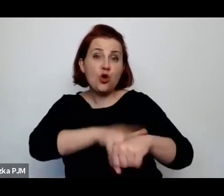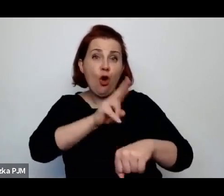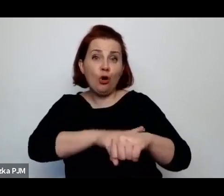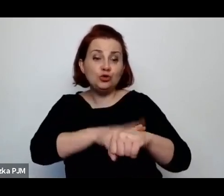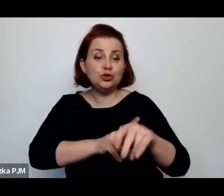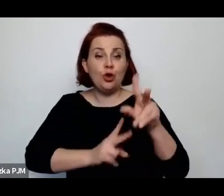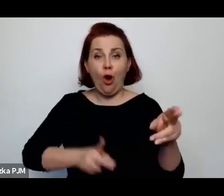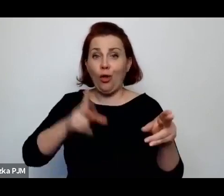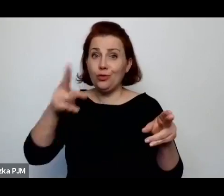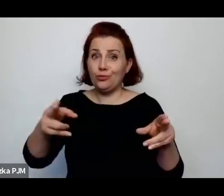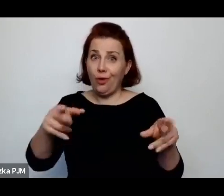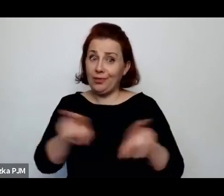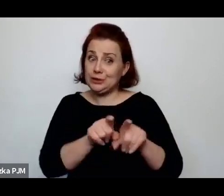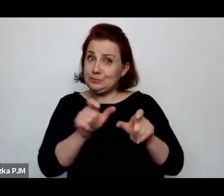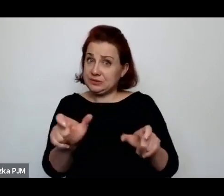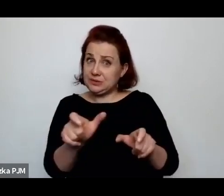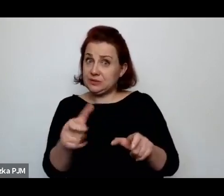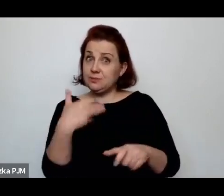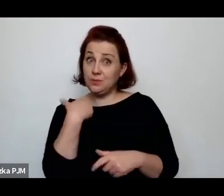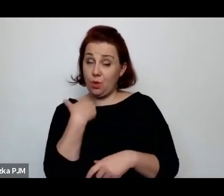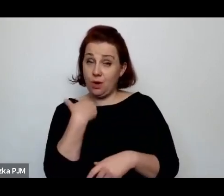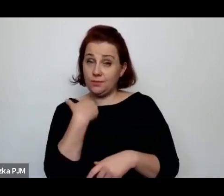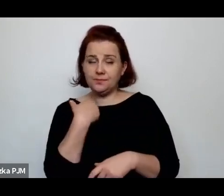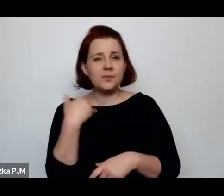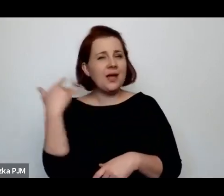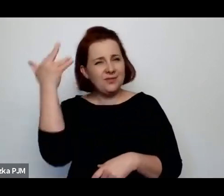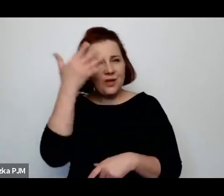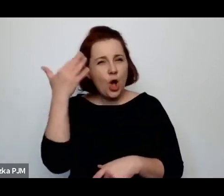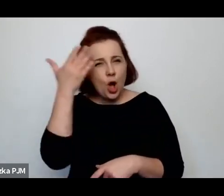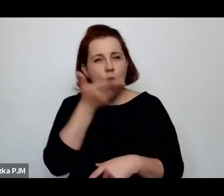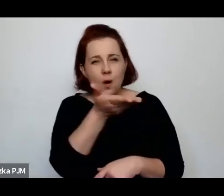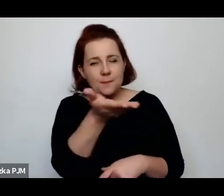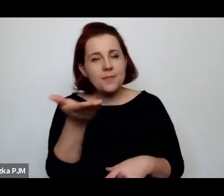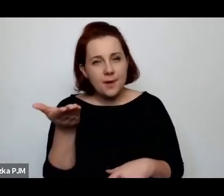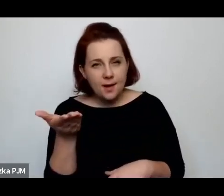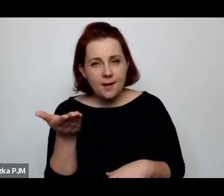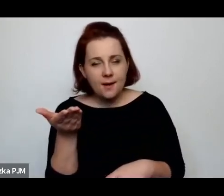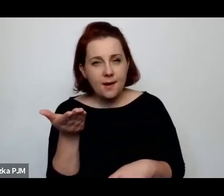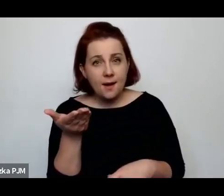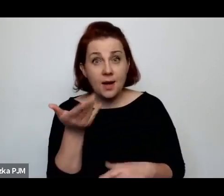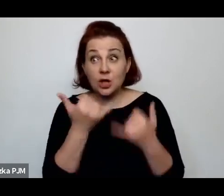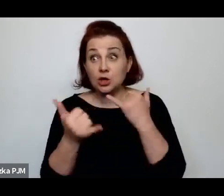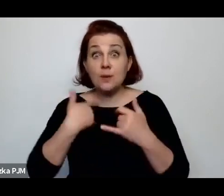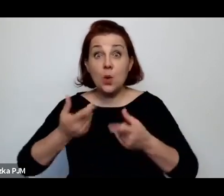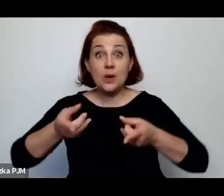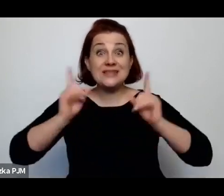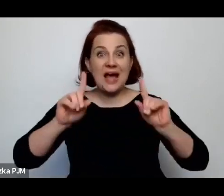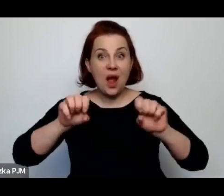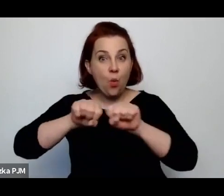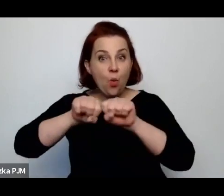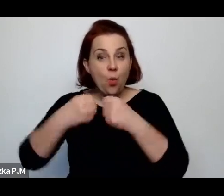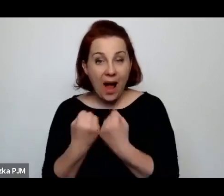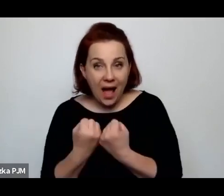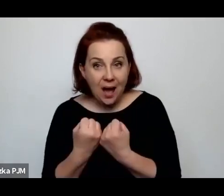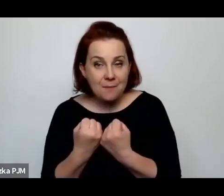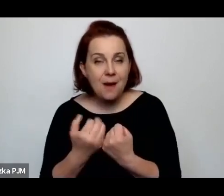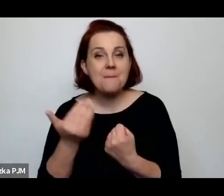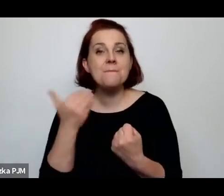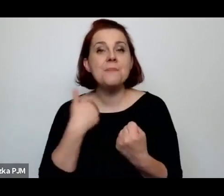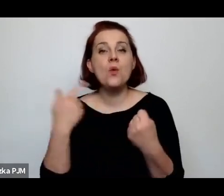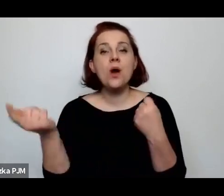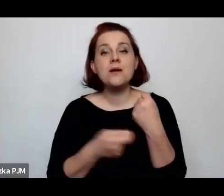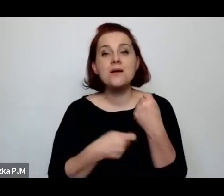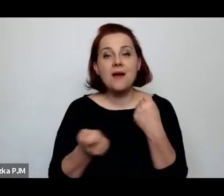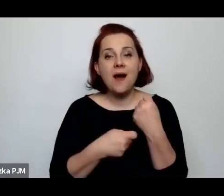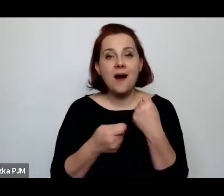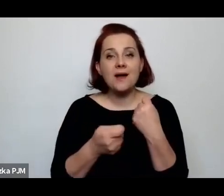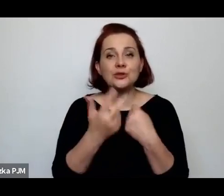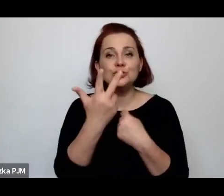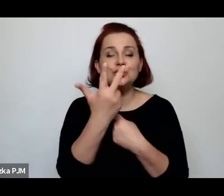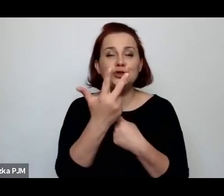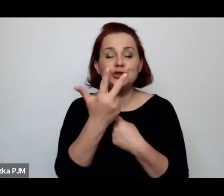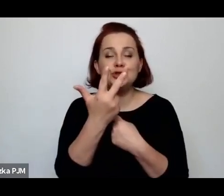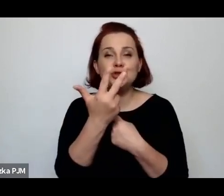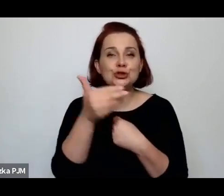Ale proszę sobie wyobrazić, że za złamanie tego zakazu groziło trzytysięczną karą